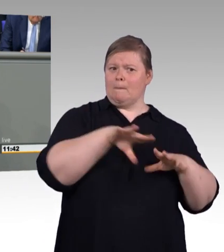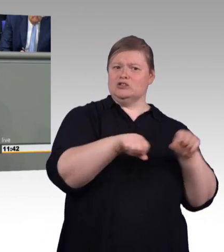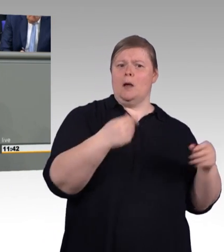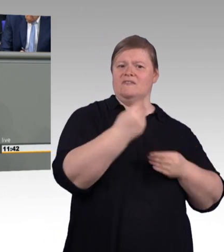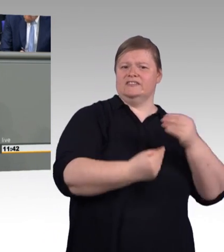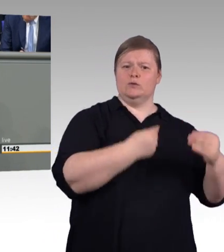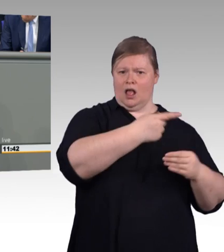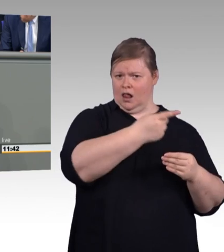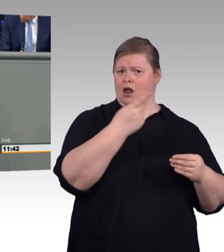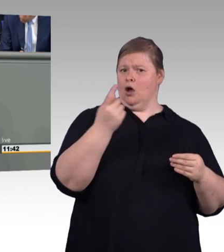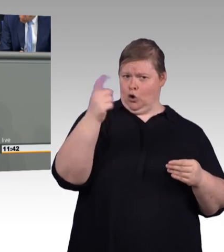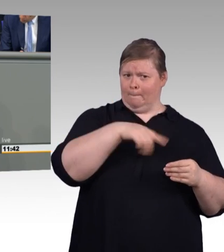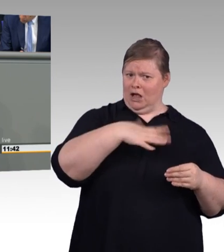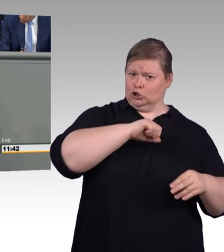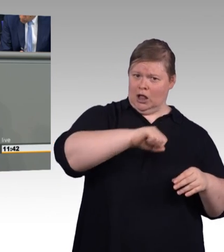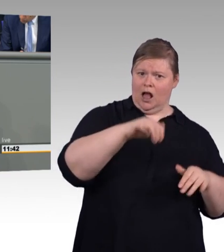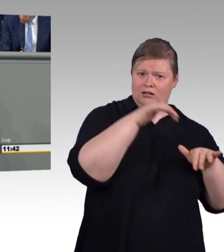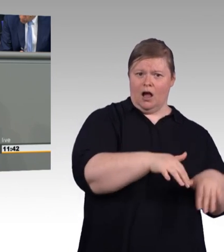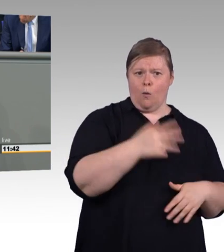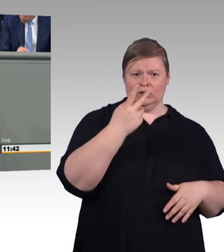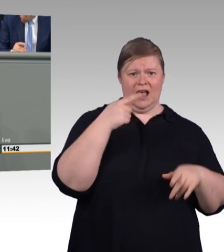Wir haben derzeit über 2.000.000 junge Erwachsene